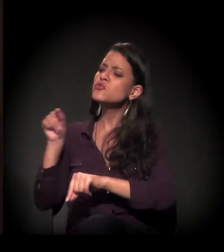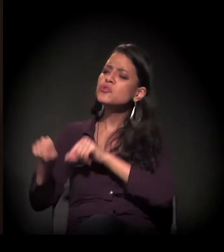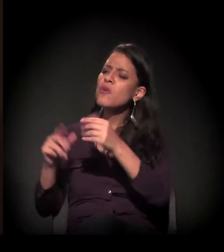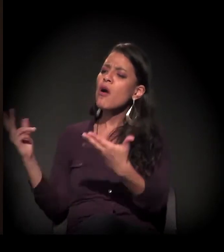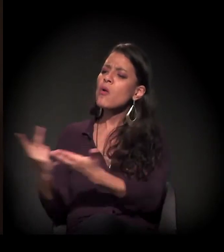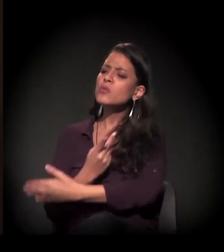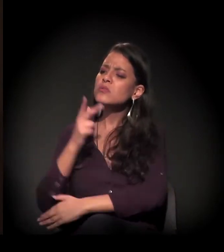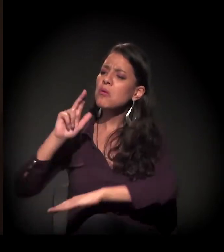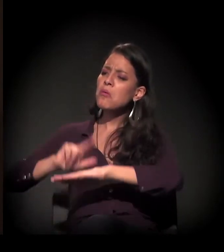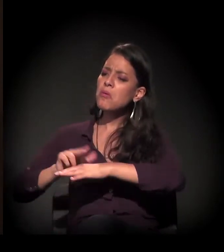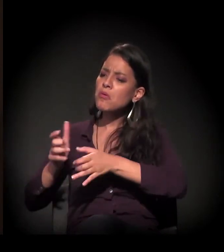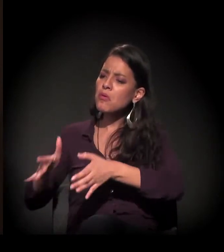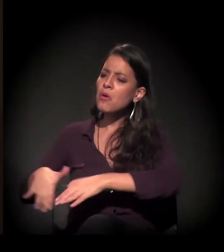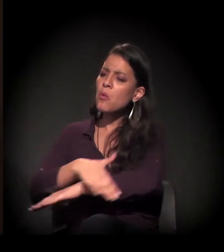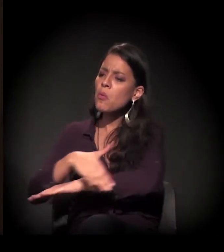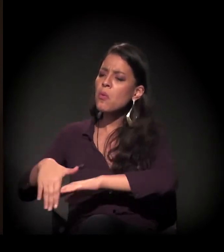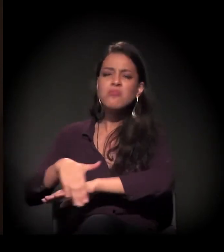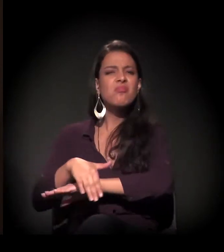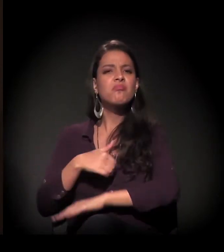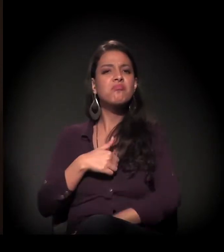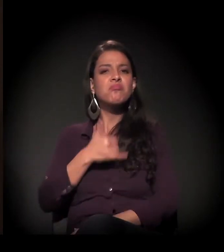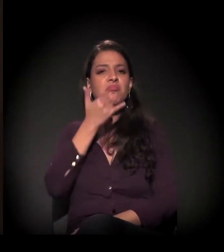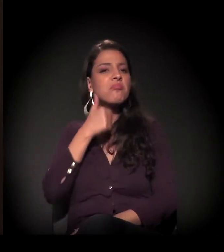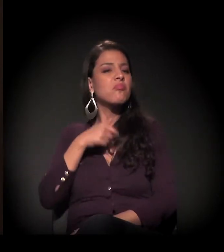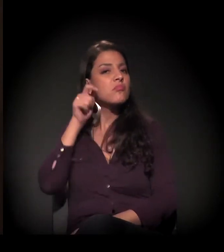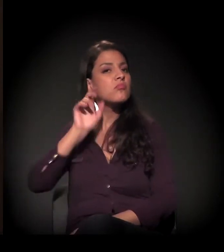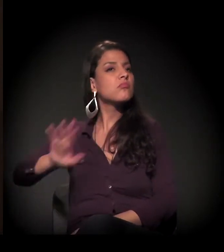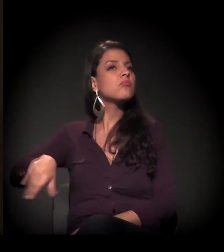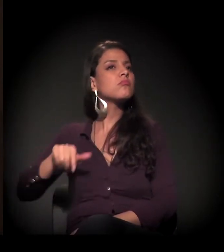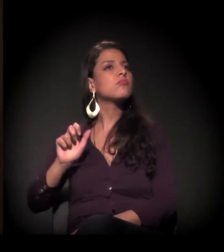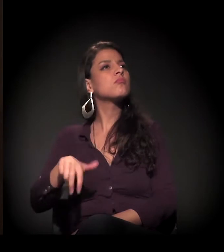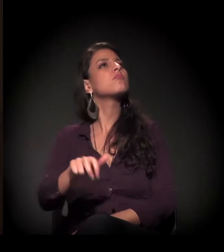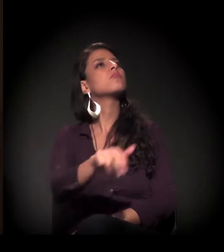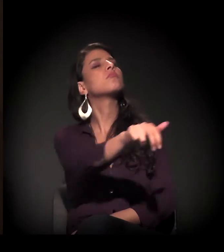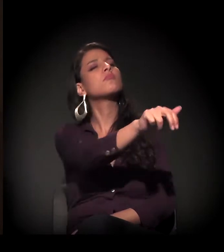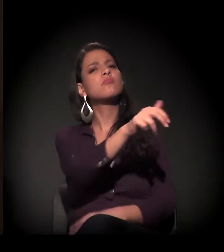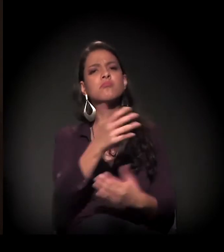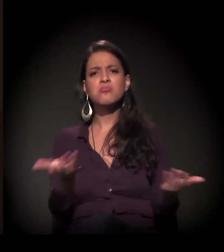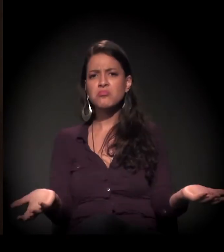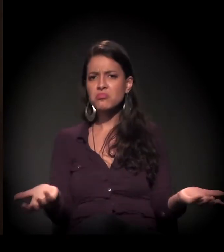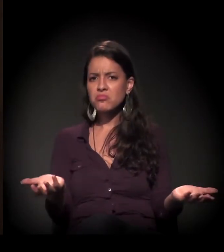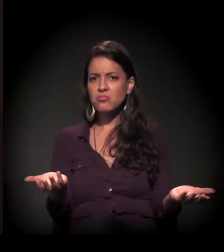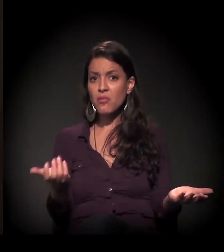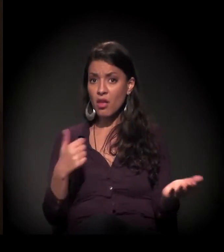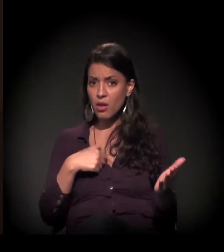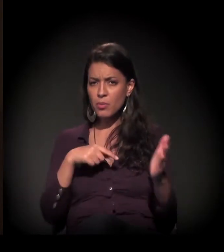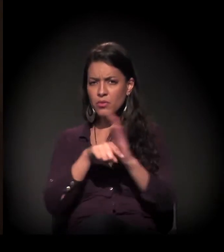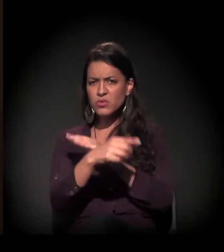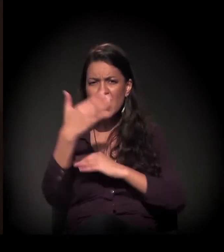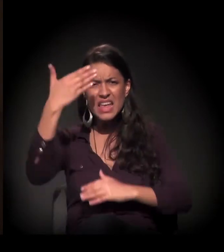porque esse assunto não me interessa. Então onde está a visibilidade? A invisibilidade?